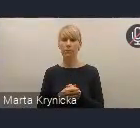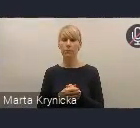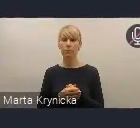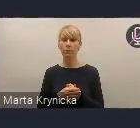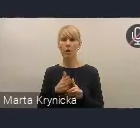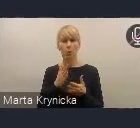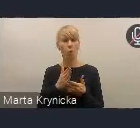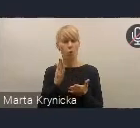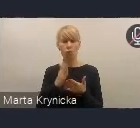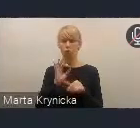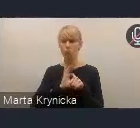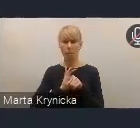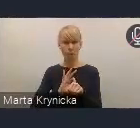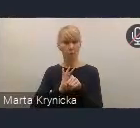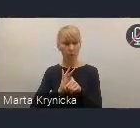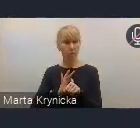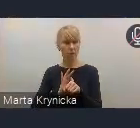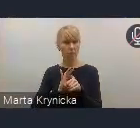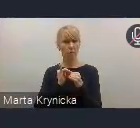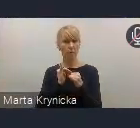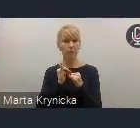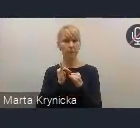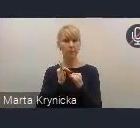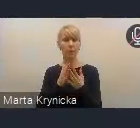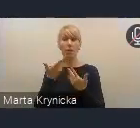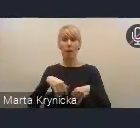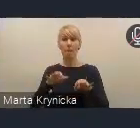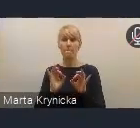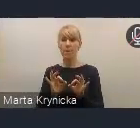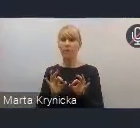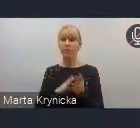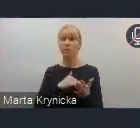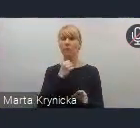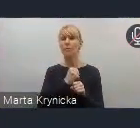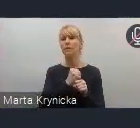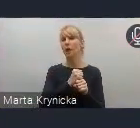prowadziliśmy też na bieżąco w pracach zespołu międzyresortowego.